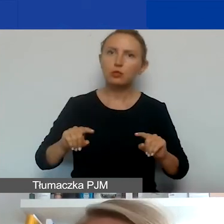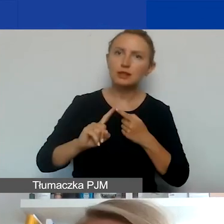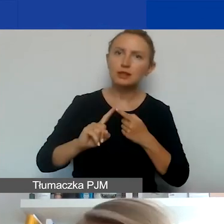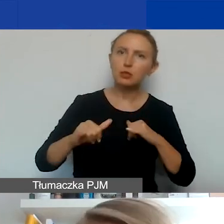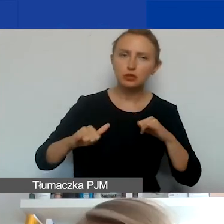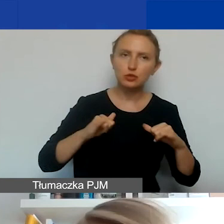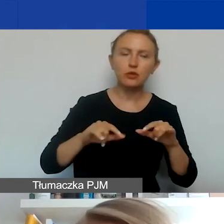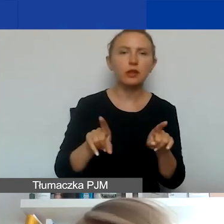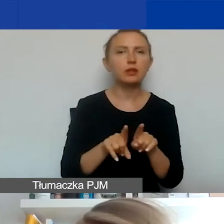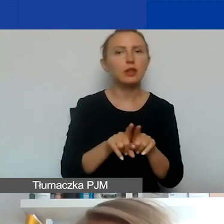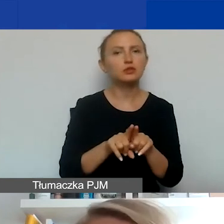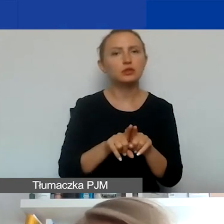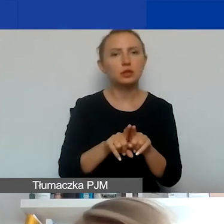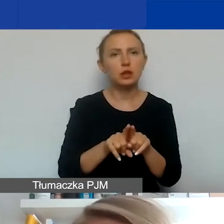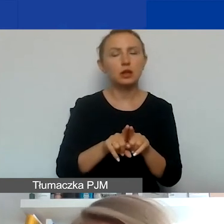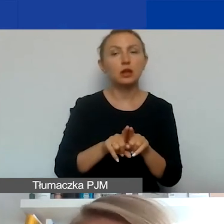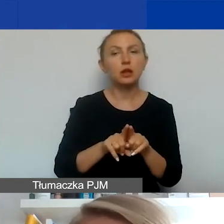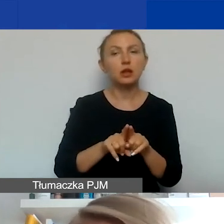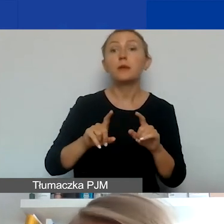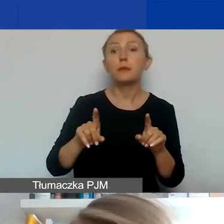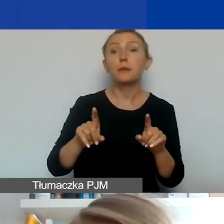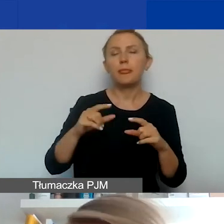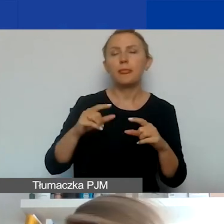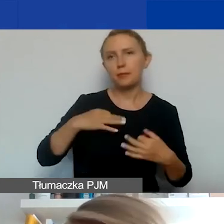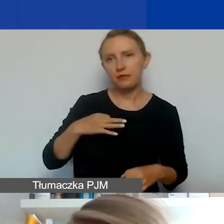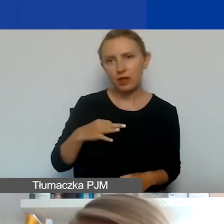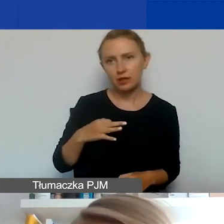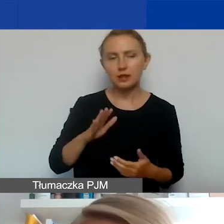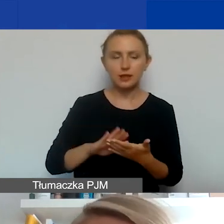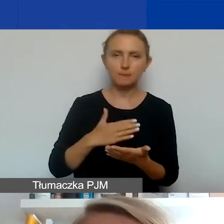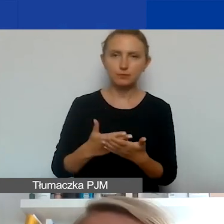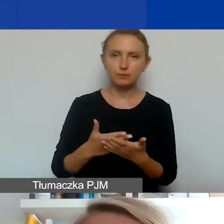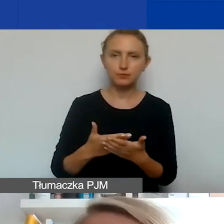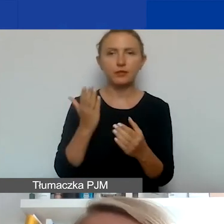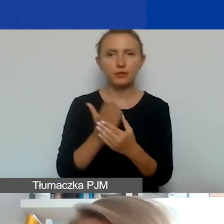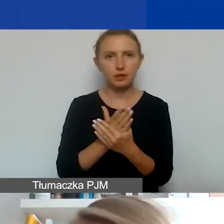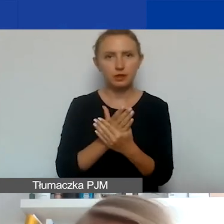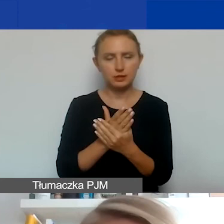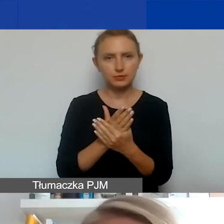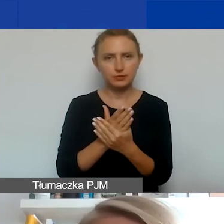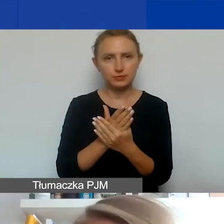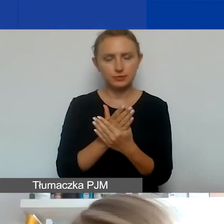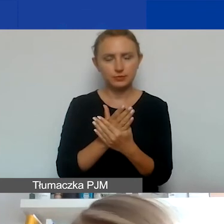jak i podmioty publiczne, jak i podmioty prywatne, czyli np. firmy komercyjne i niekomercyjne.